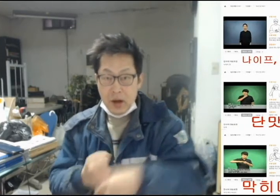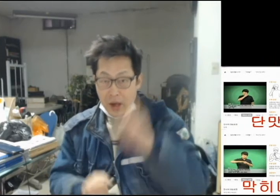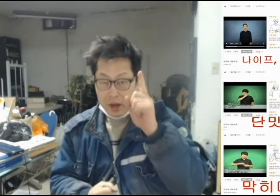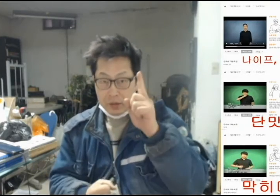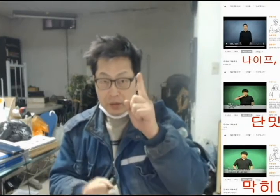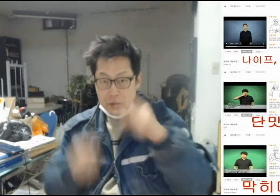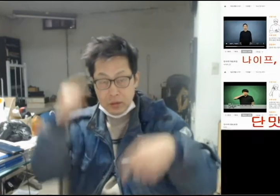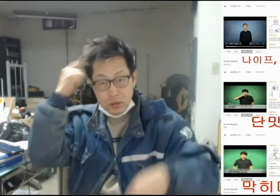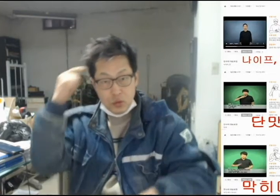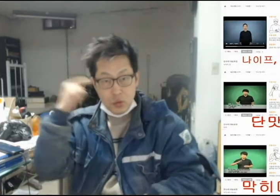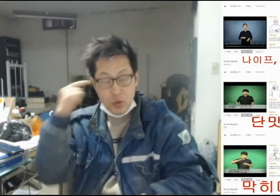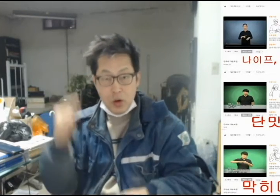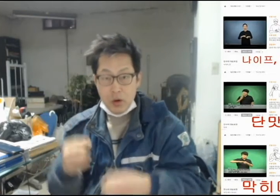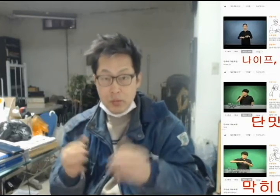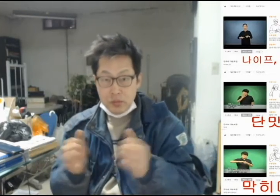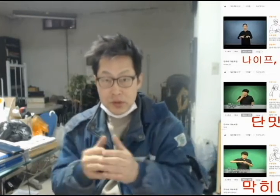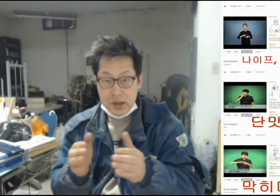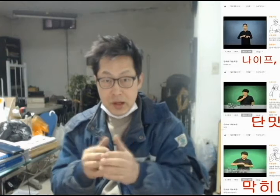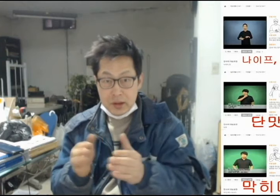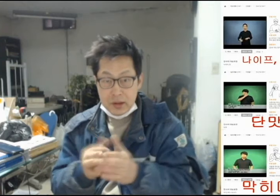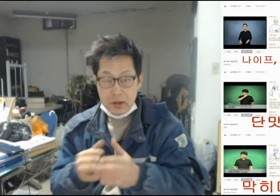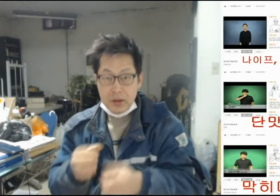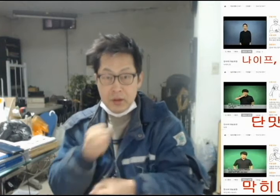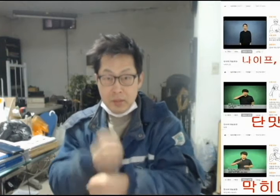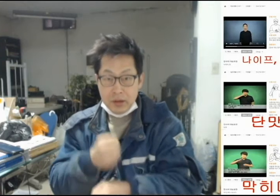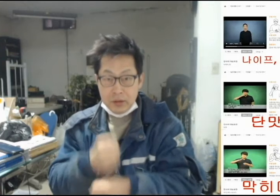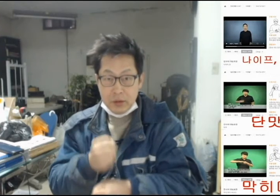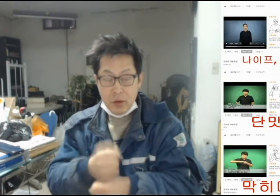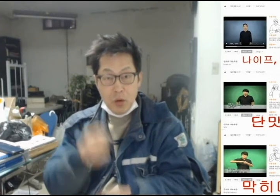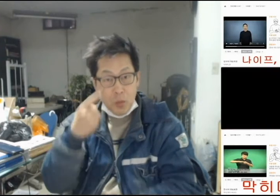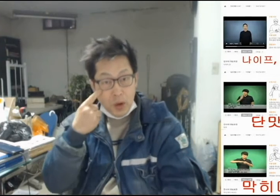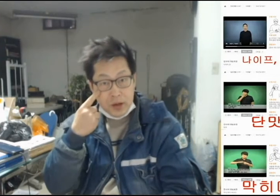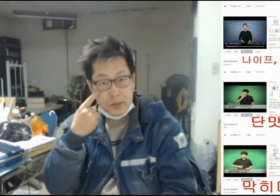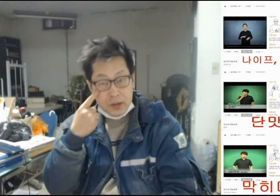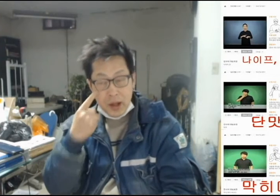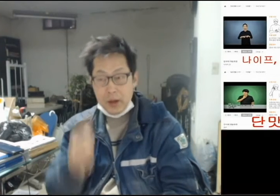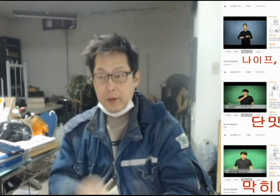[1개의 한국수어문장을 만들어 보겠습니다]